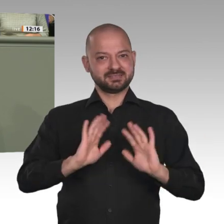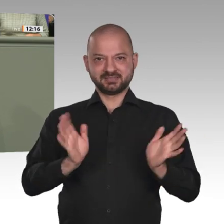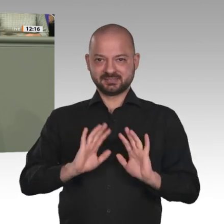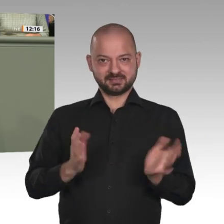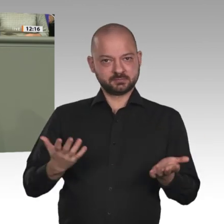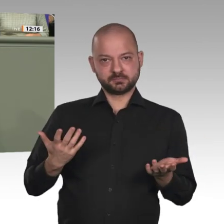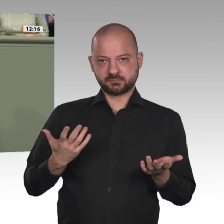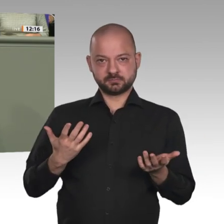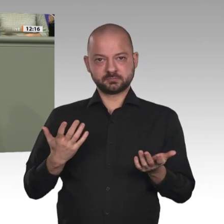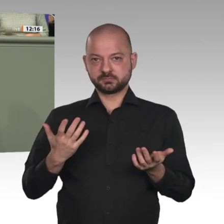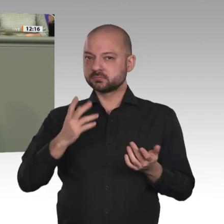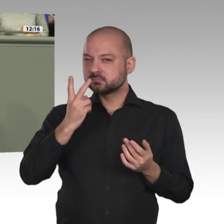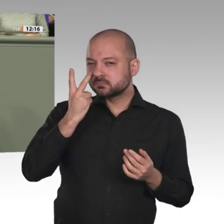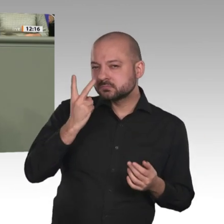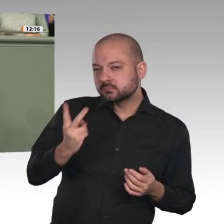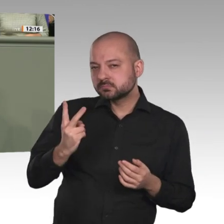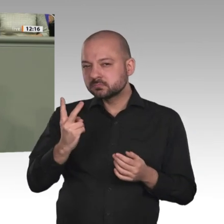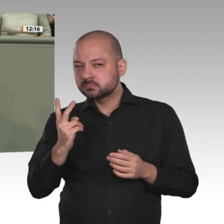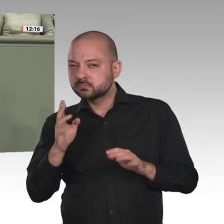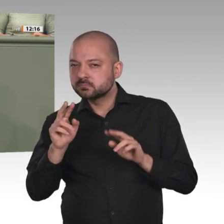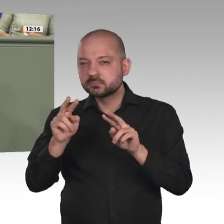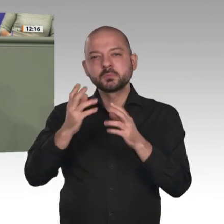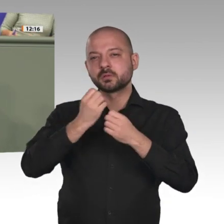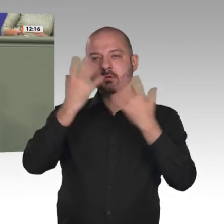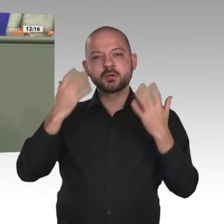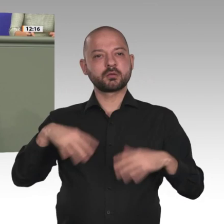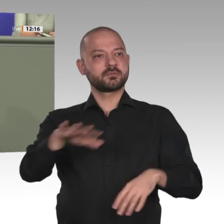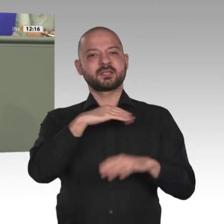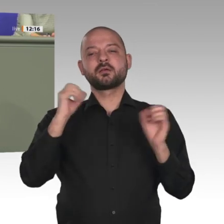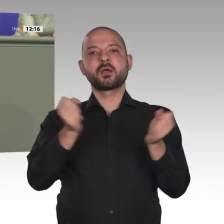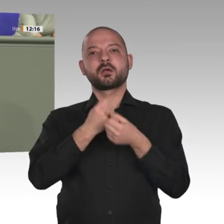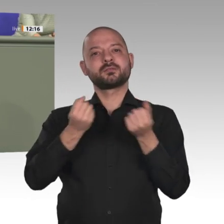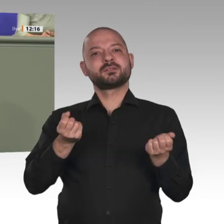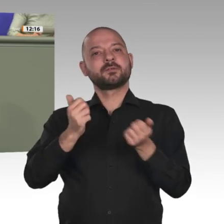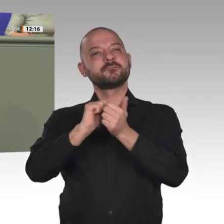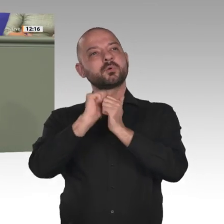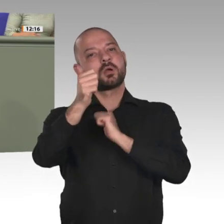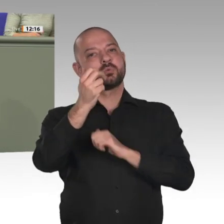Aber was ich weiß, ist, dass wir die Möglichkeiten haben, die Demokratisierung zu unterstützen.